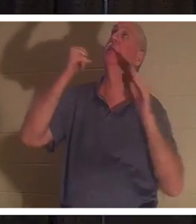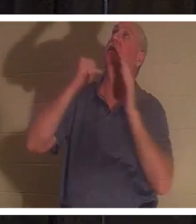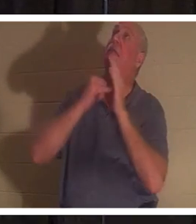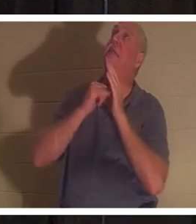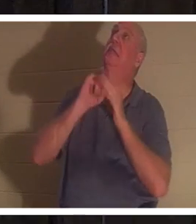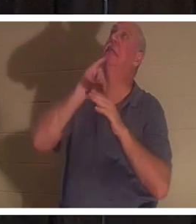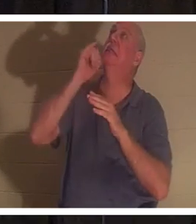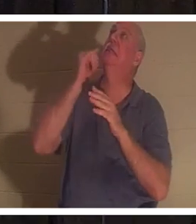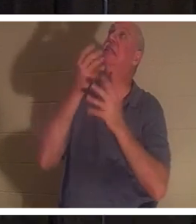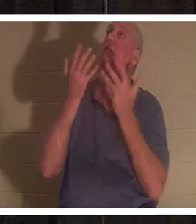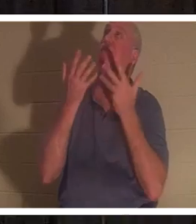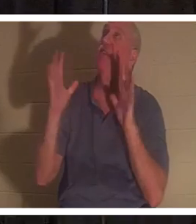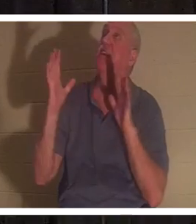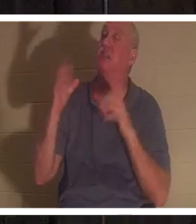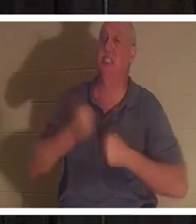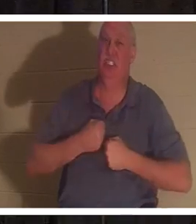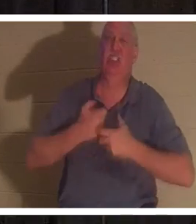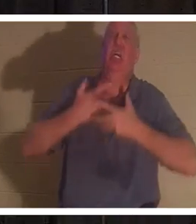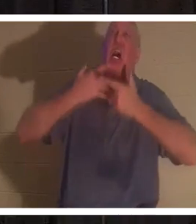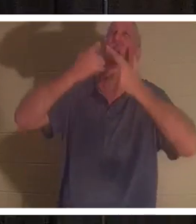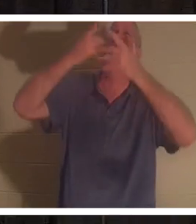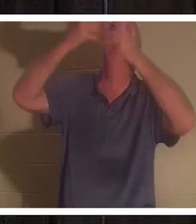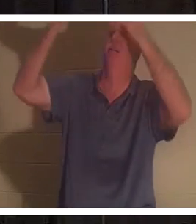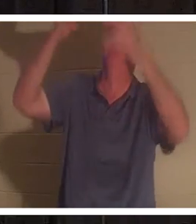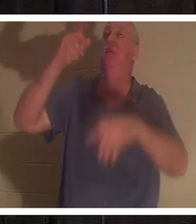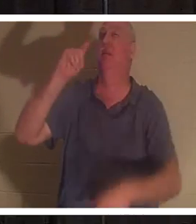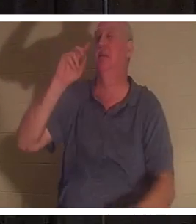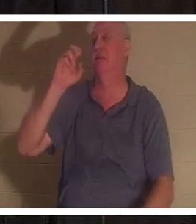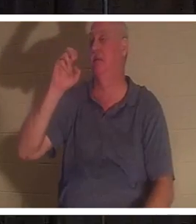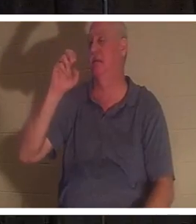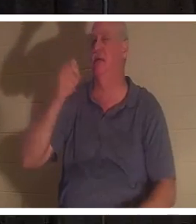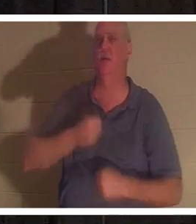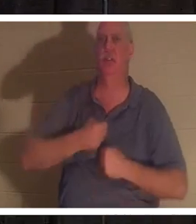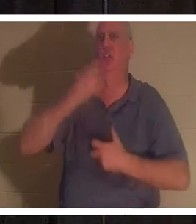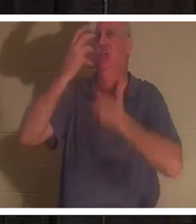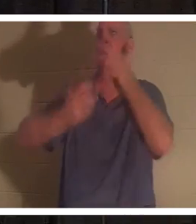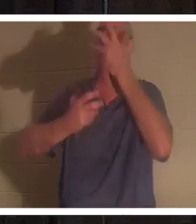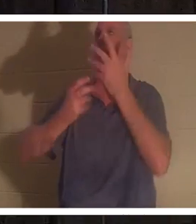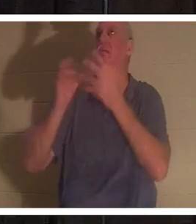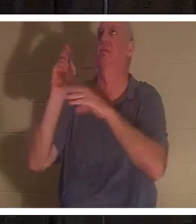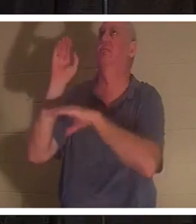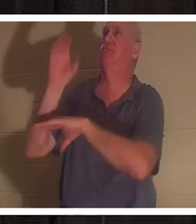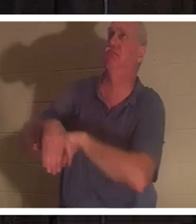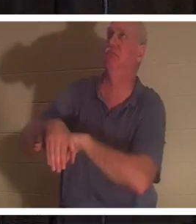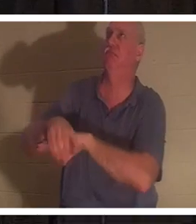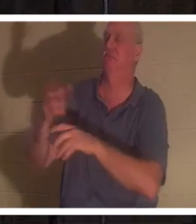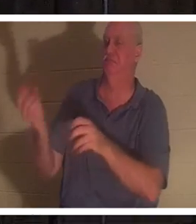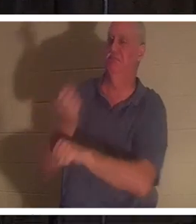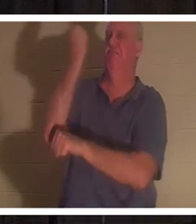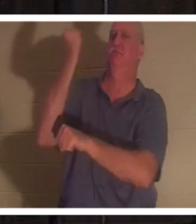那是“tetelestai”，这是胜利的呼喊。这是什么意思？ Tetelestai 的意思，